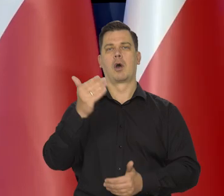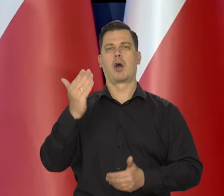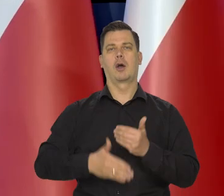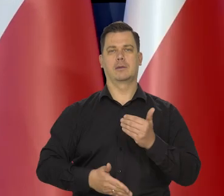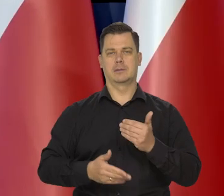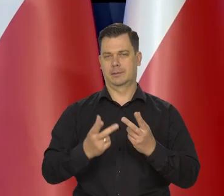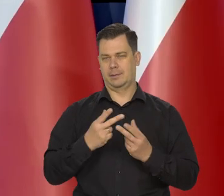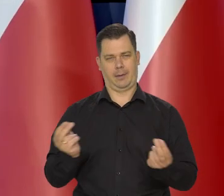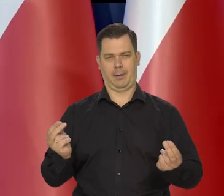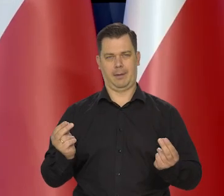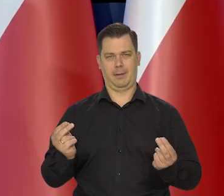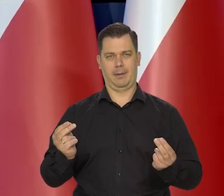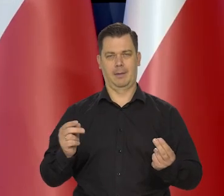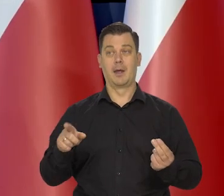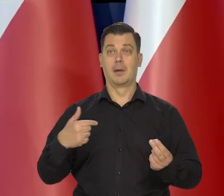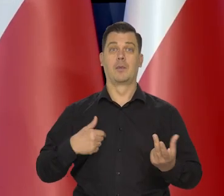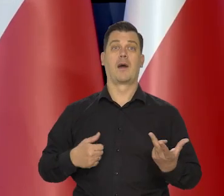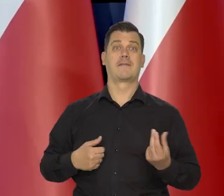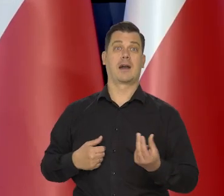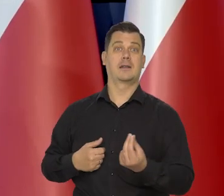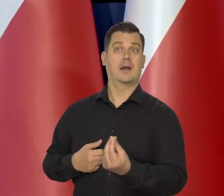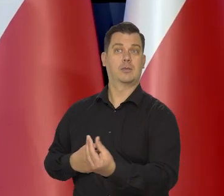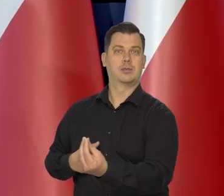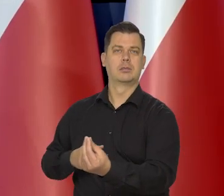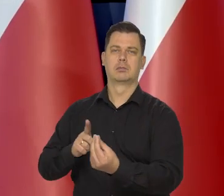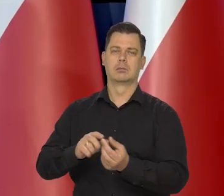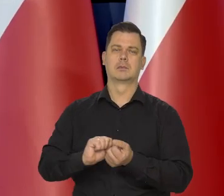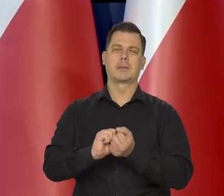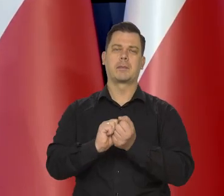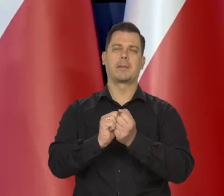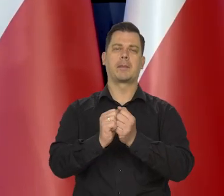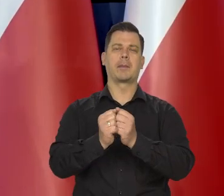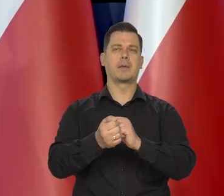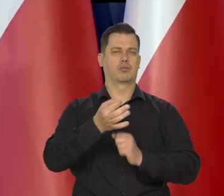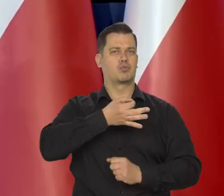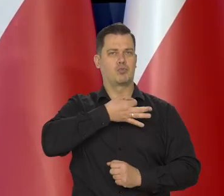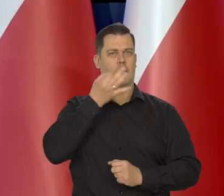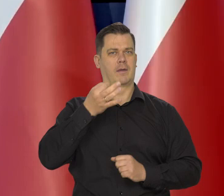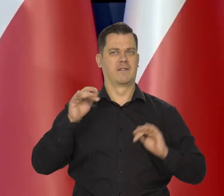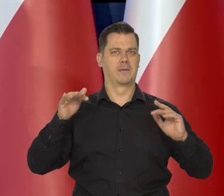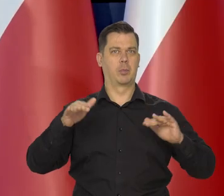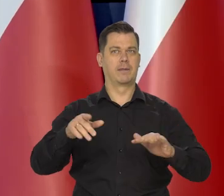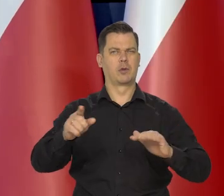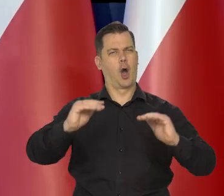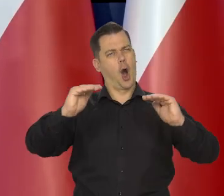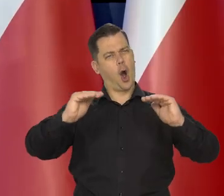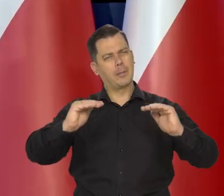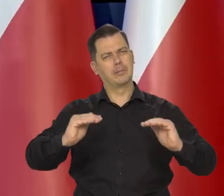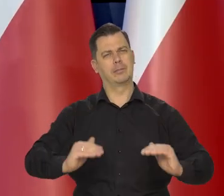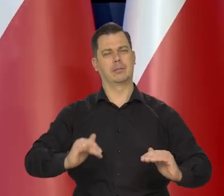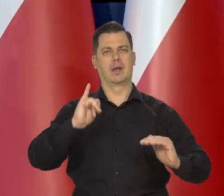to nadal w kolejnych kwartalnych oddziałuje na gospodarkę to za ciśnienie i ciśnie w dół inflacje.